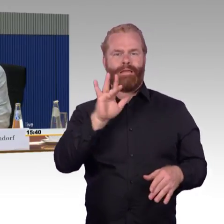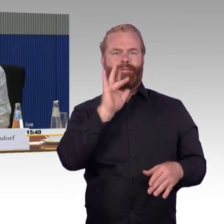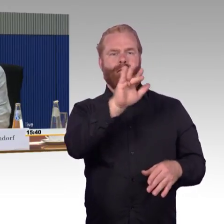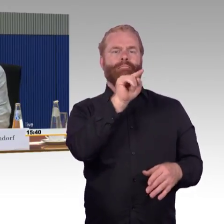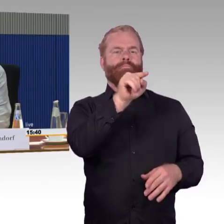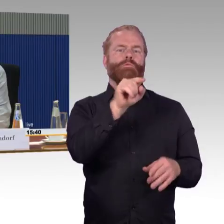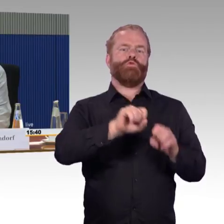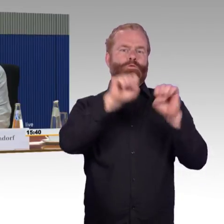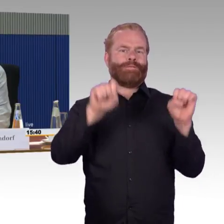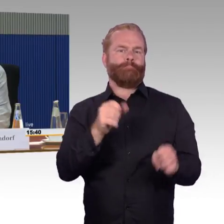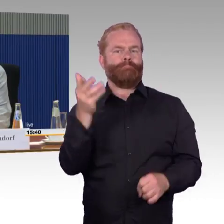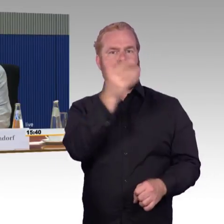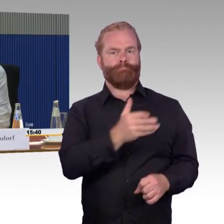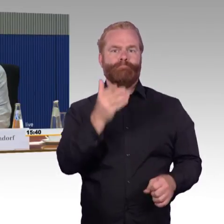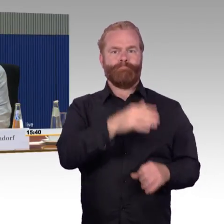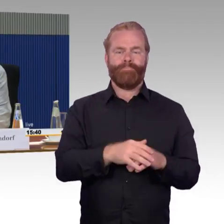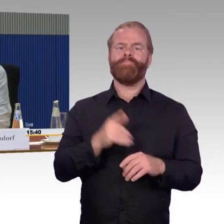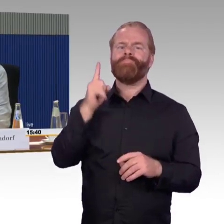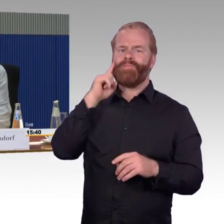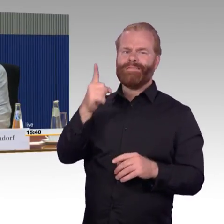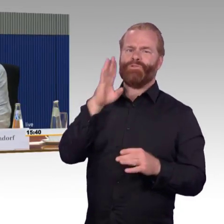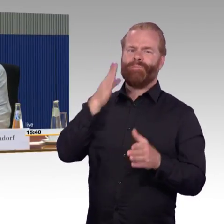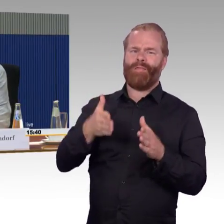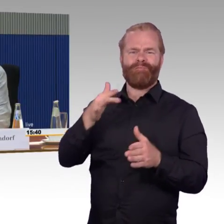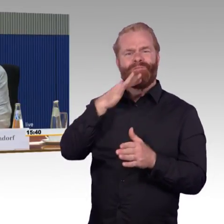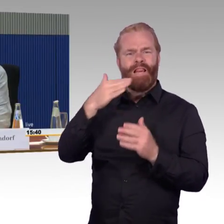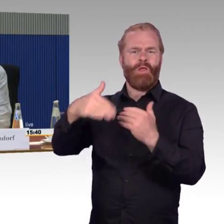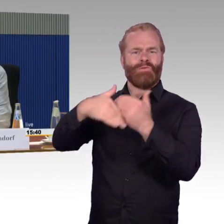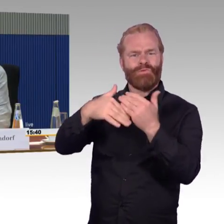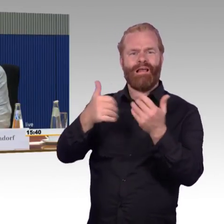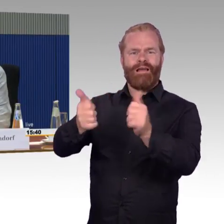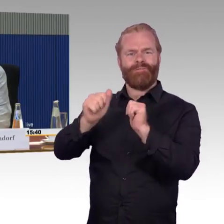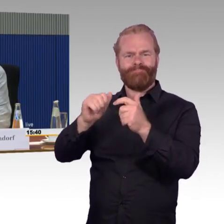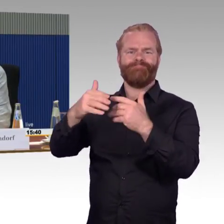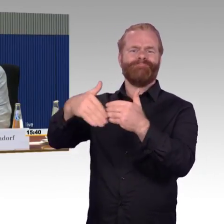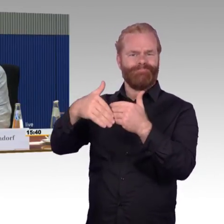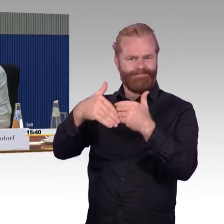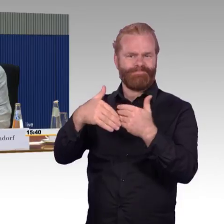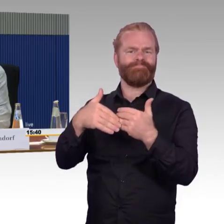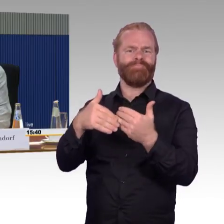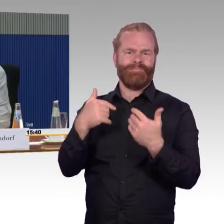Es ist auch erstaunlich, wie andere Mitmenschen einem helfen wollen, aber es nützt nichts, wenn das System da nicht mitmacht.